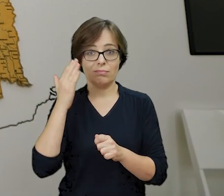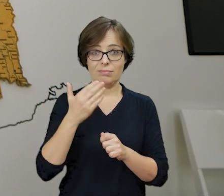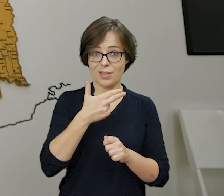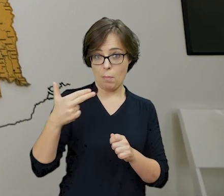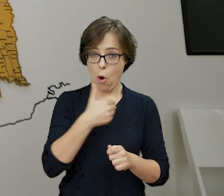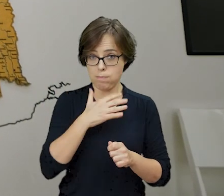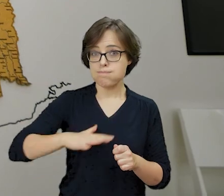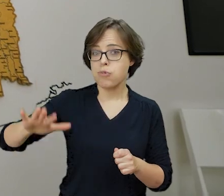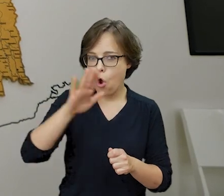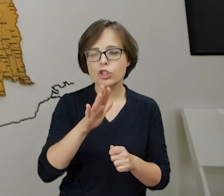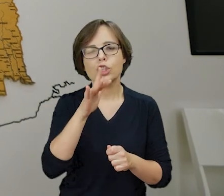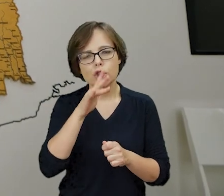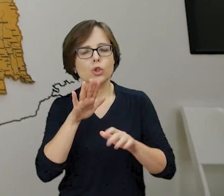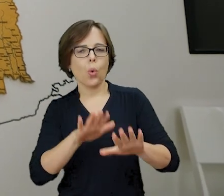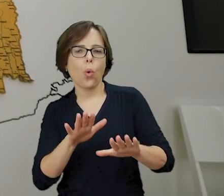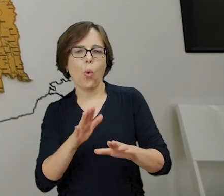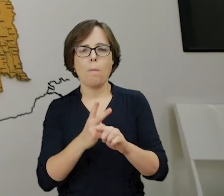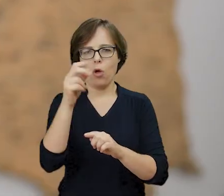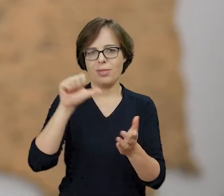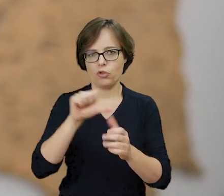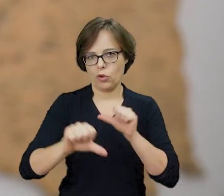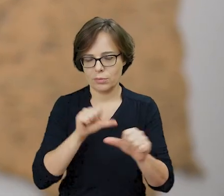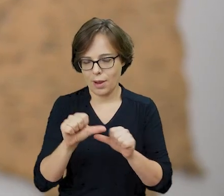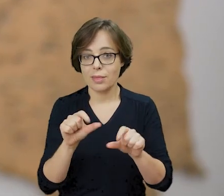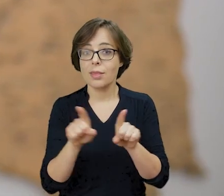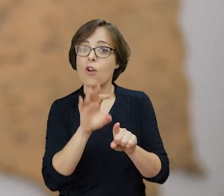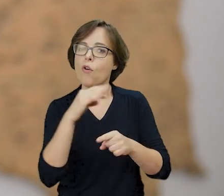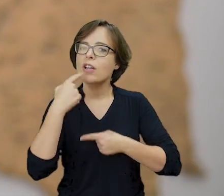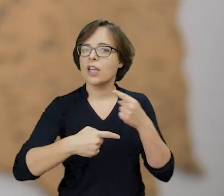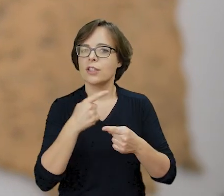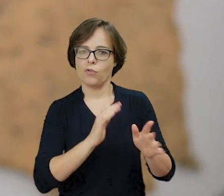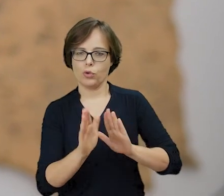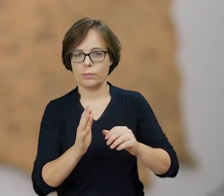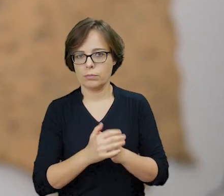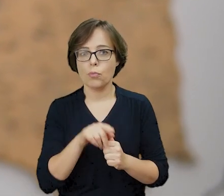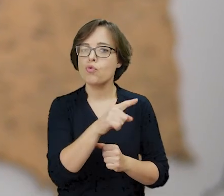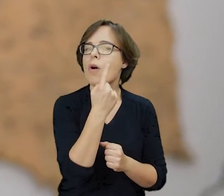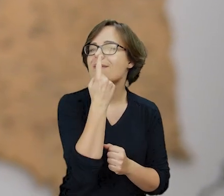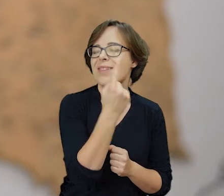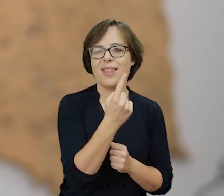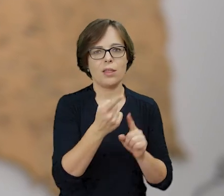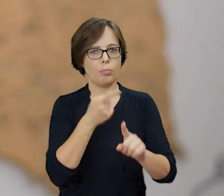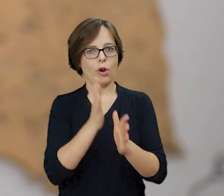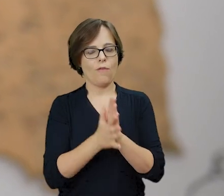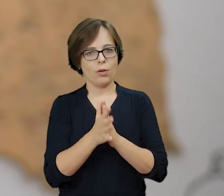Żydów na ziemiach polskich i dbająca o ich dziedzictwo. Jest to jedyny przedwojenny adres nieistniejącego już placu Tłomackie.